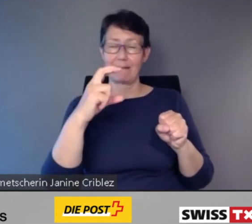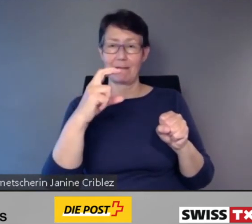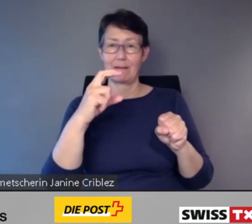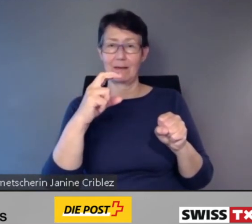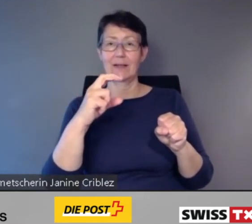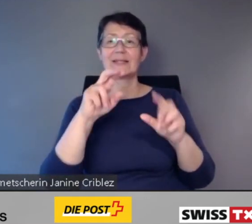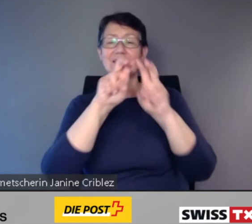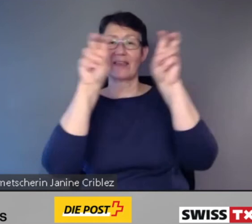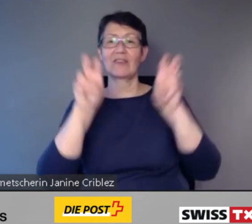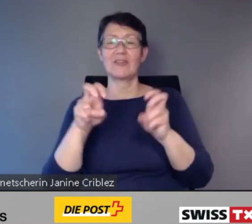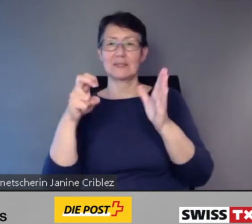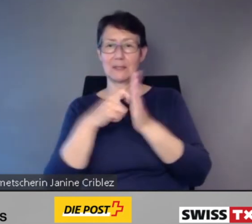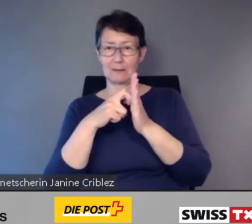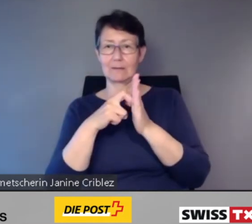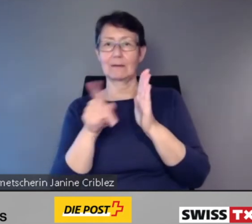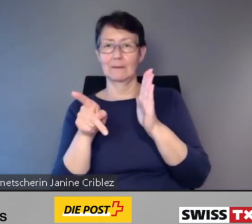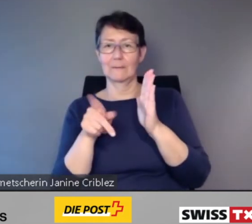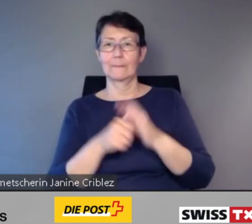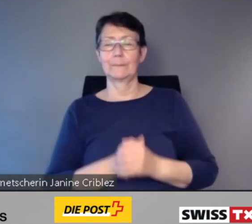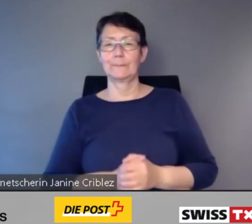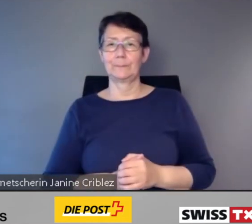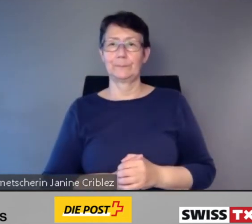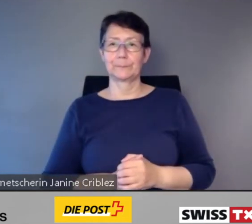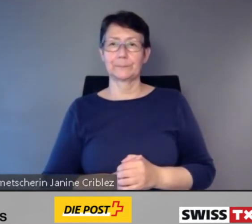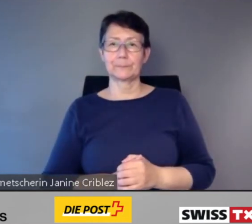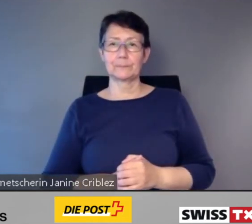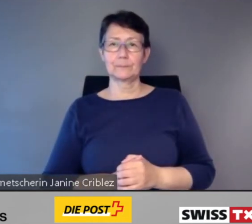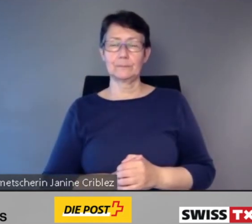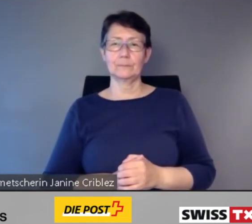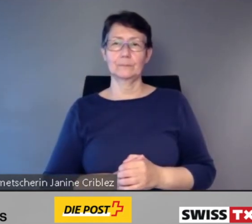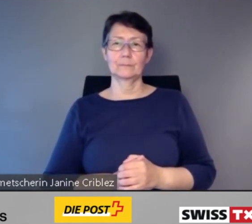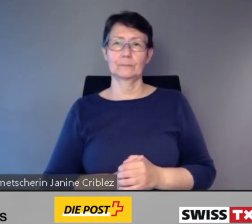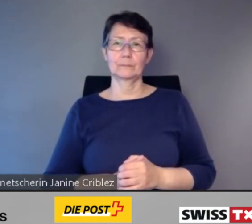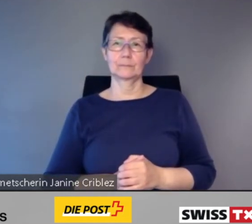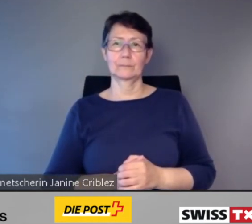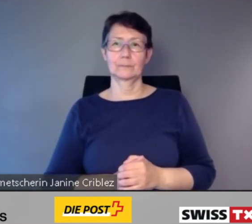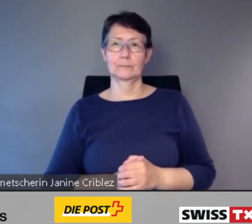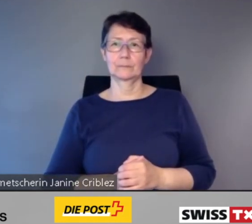Ich komme zur dritten Kernaussage.